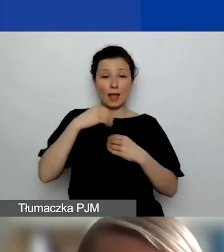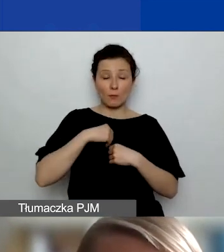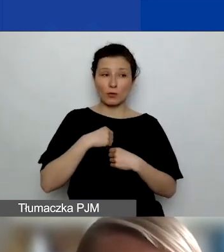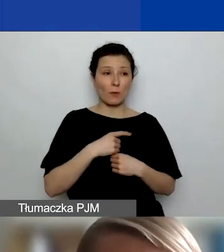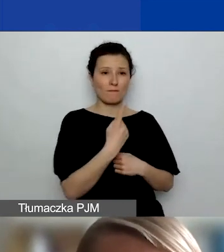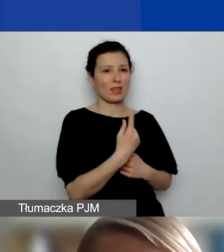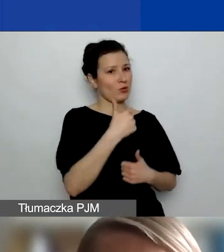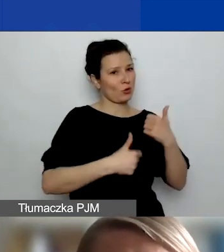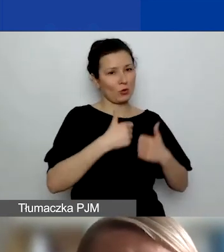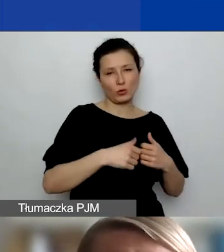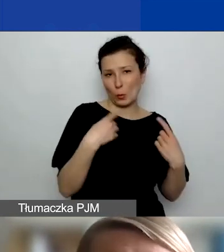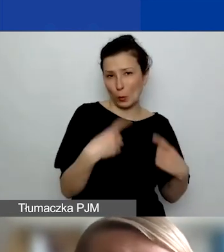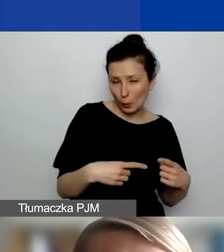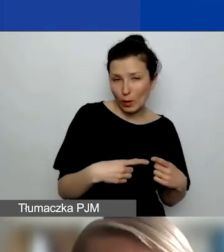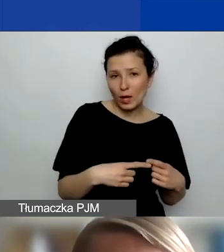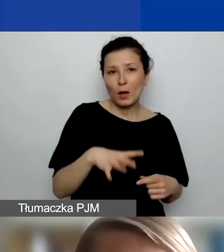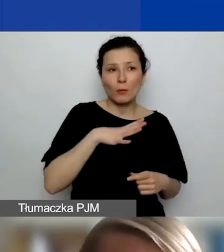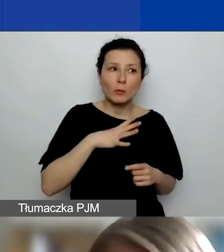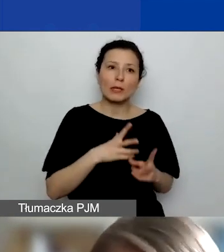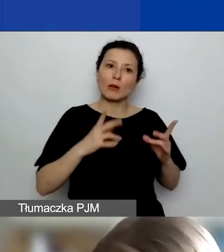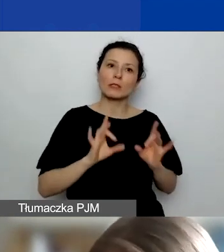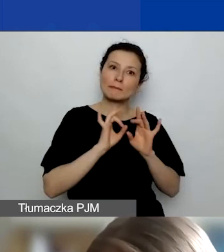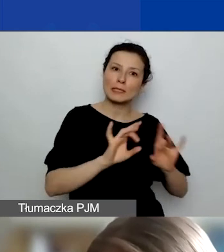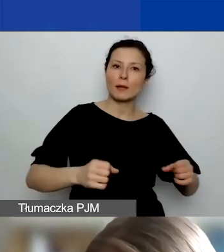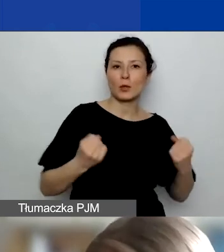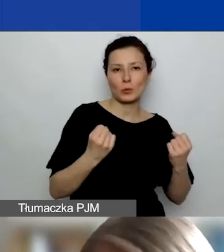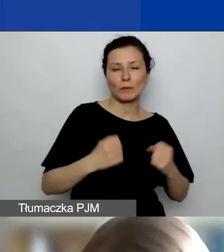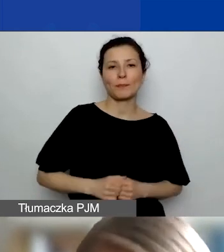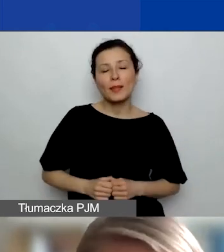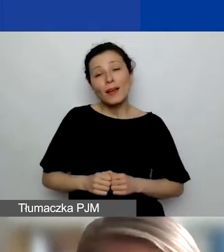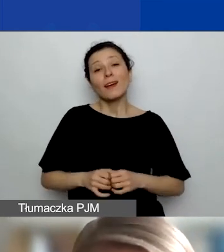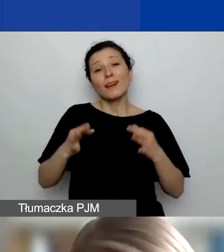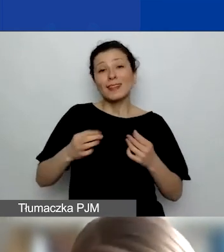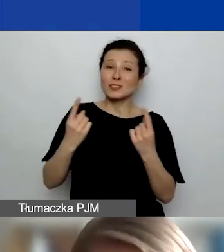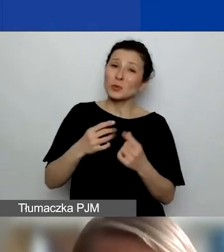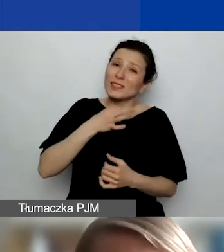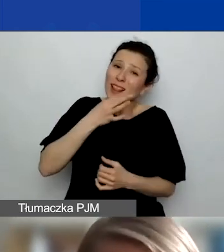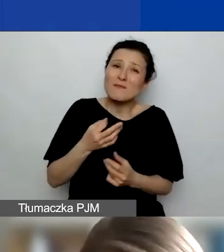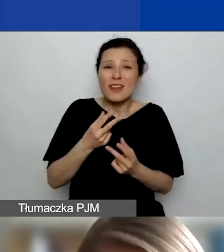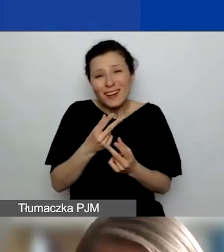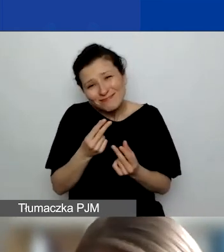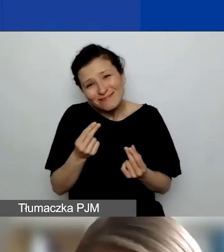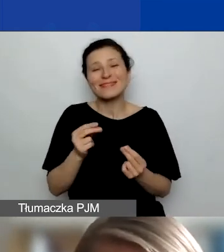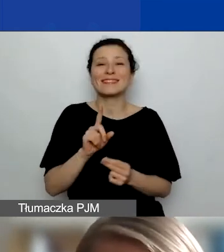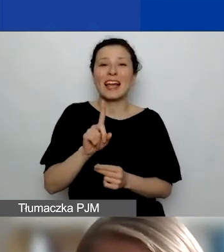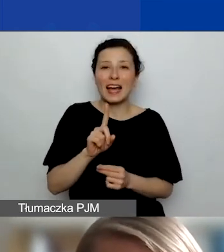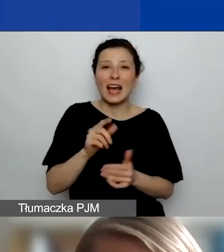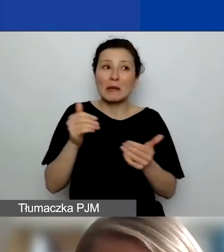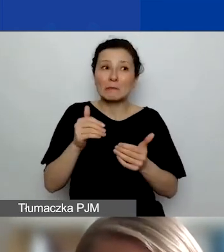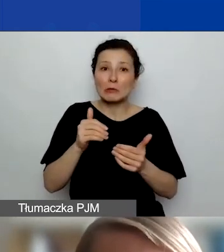bo byliśmy w dosyć intensywnej fazie pandemicznej. Teraz jest niewiele lepiej, ale do połowy marca może się uda.